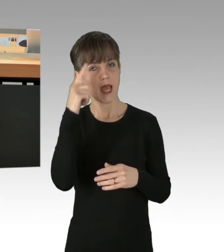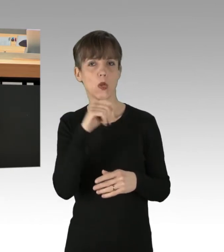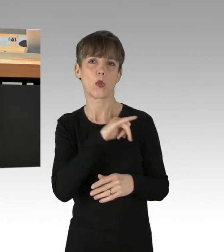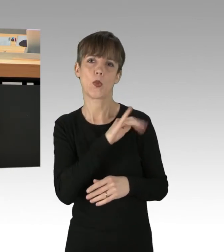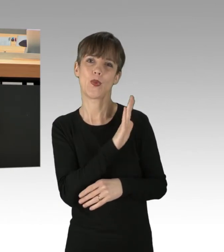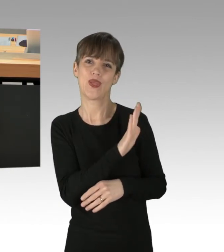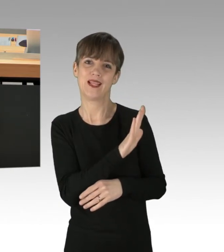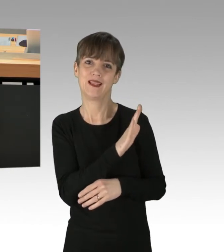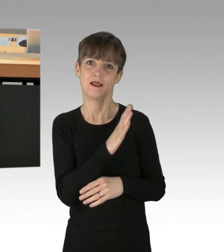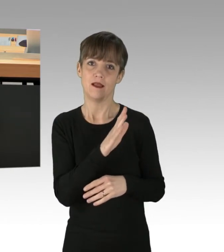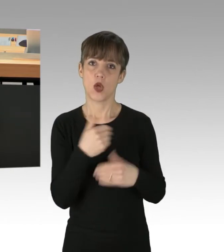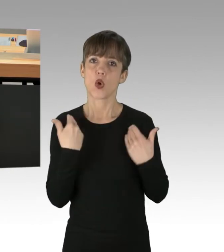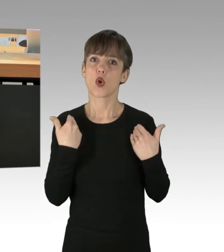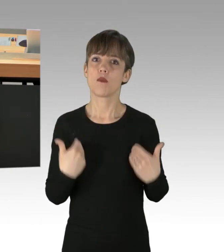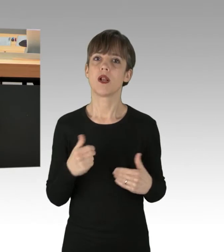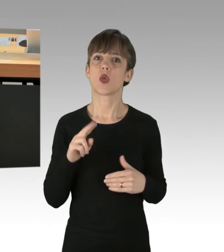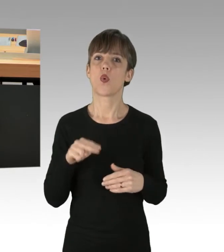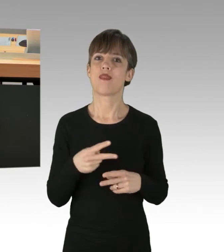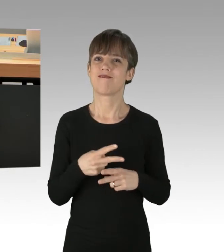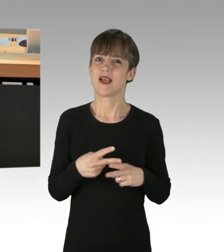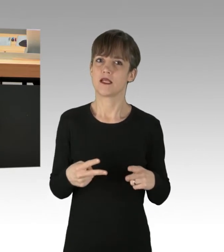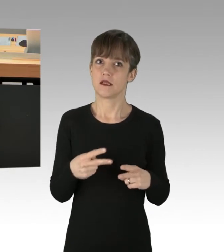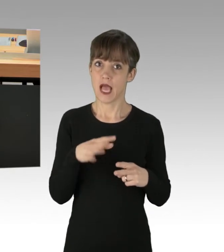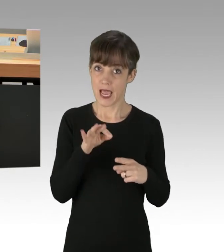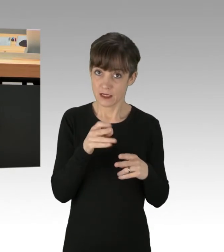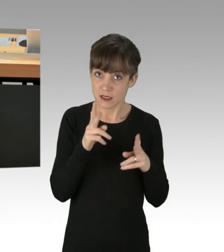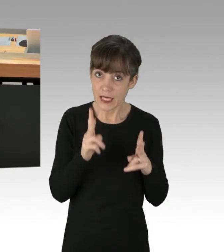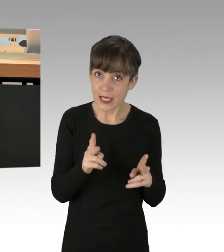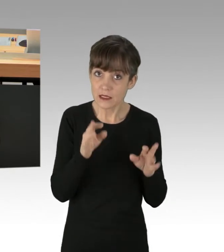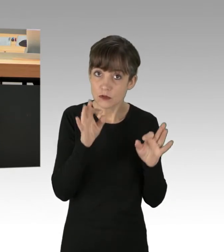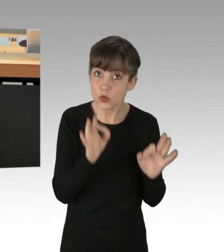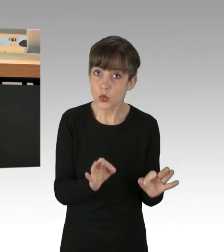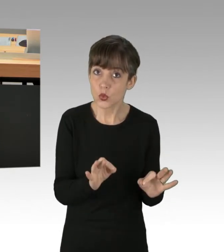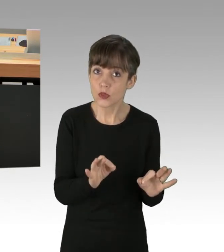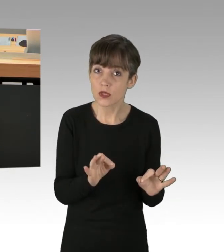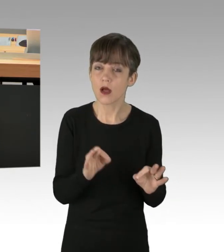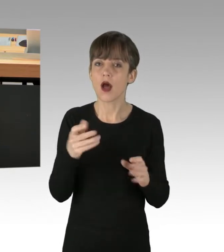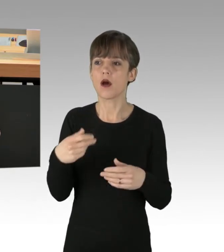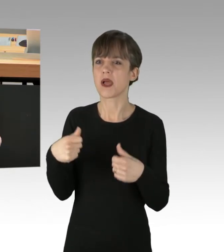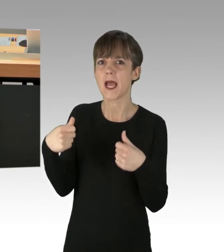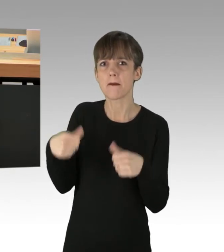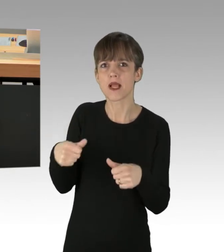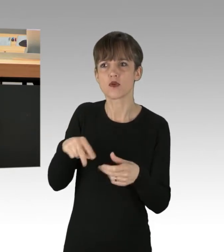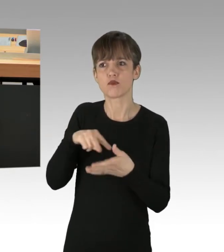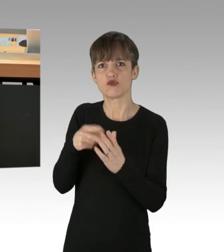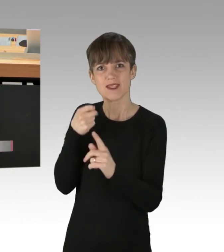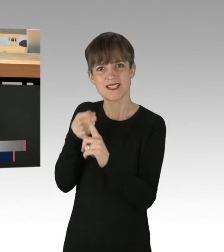also anscheinend die körperliche Unversehrtheit ist. Erpressung und Nötigung, um politische Ziele zu erreichen, ist ja dann anscheinend okay.